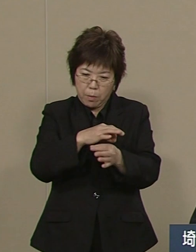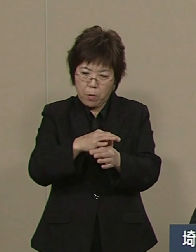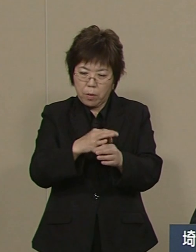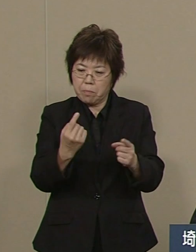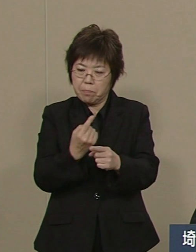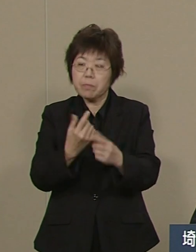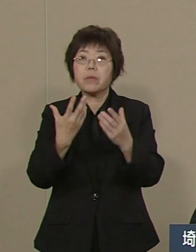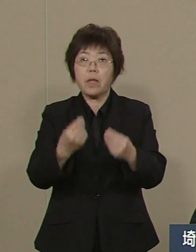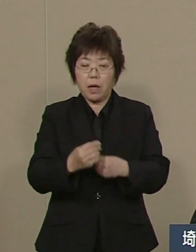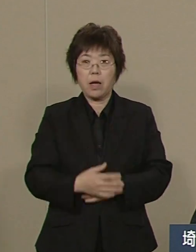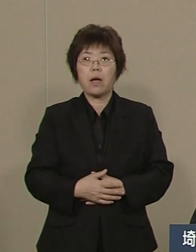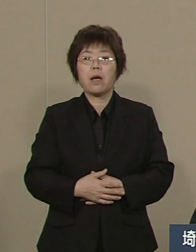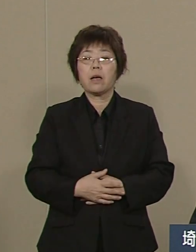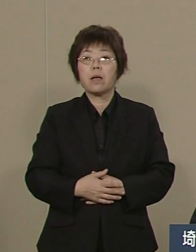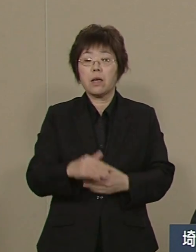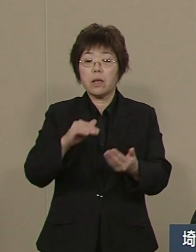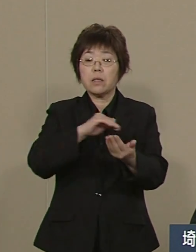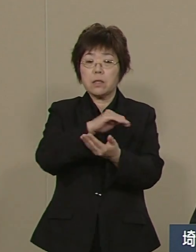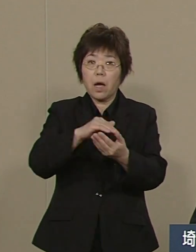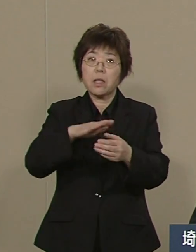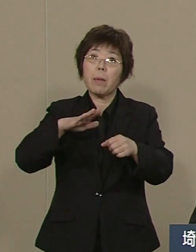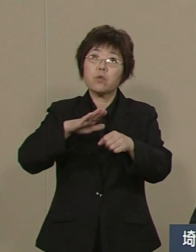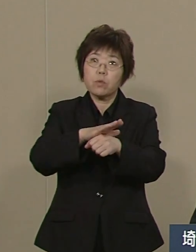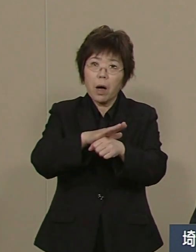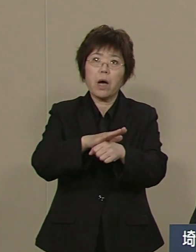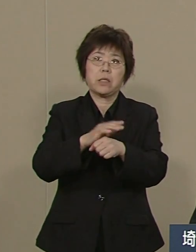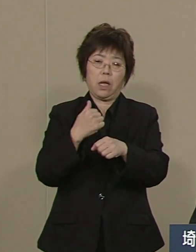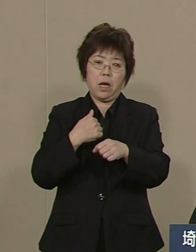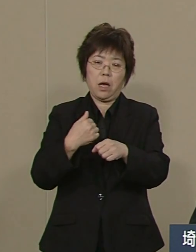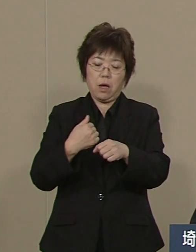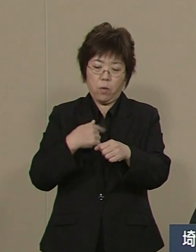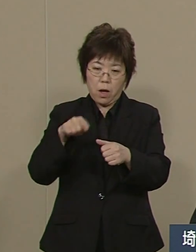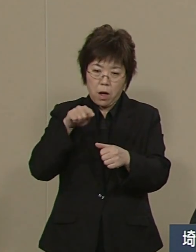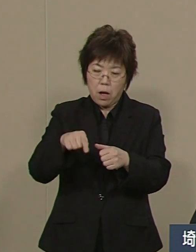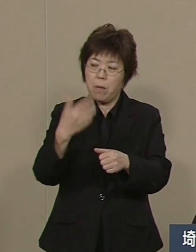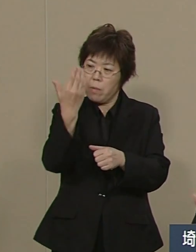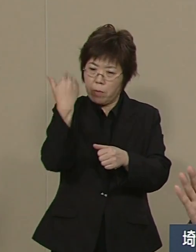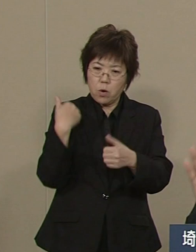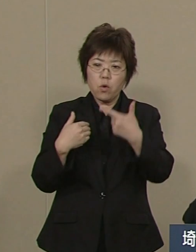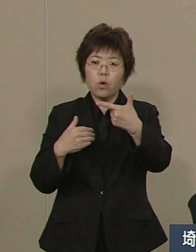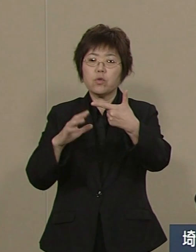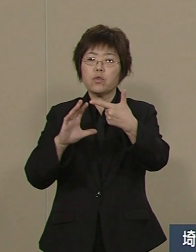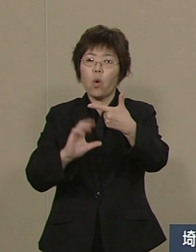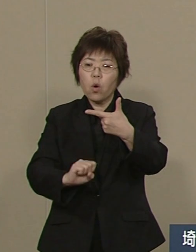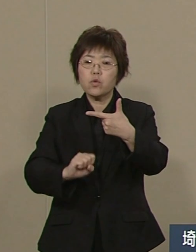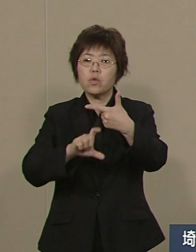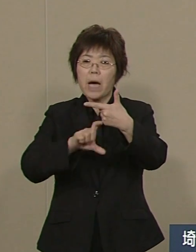私が就任した時 6億6300万の 補給金を出していました